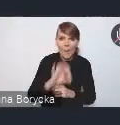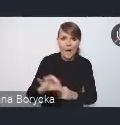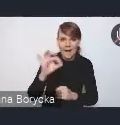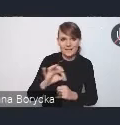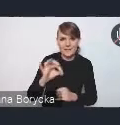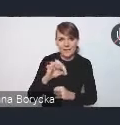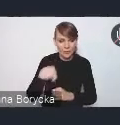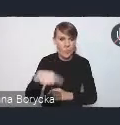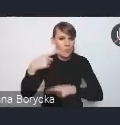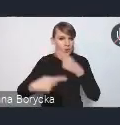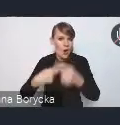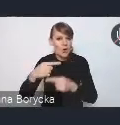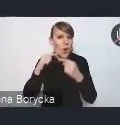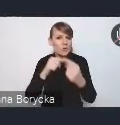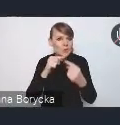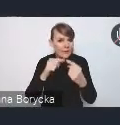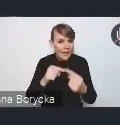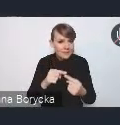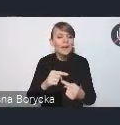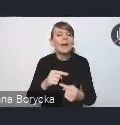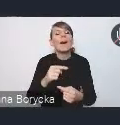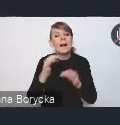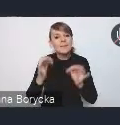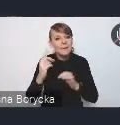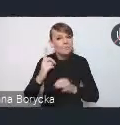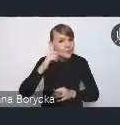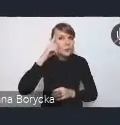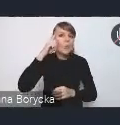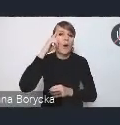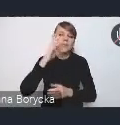aby przypomnieć, zaprezentować jeszcze raz te rozwiązania,